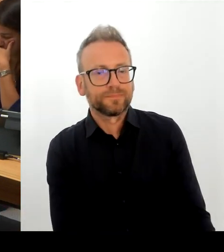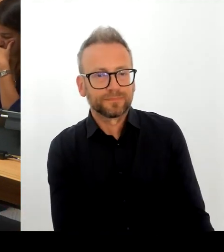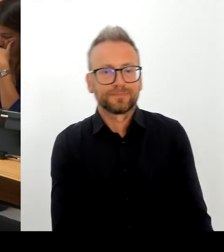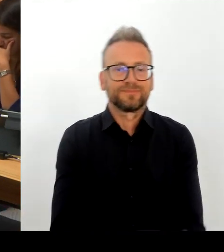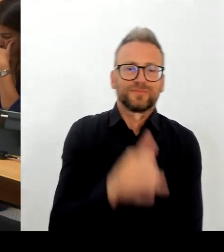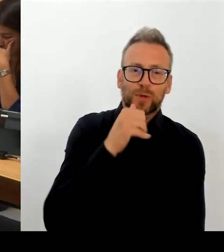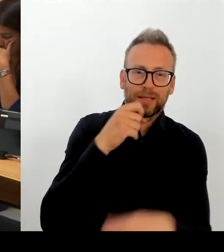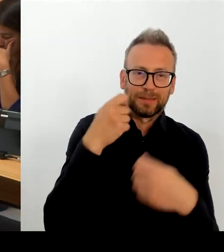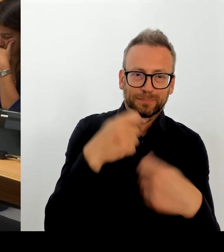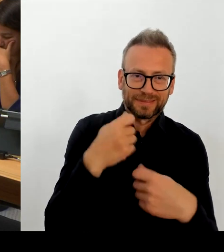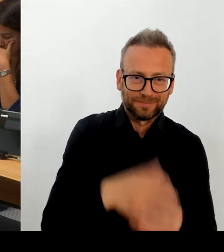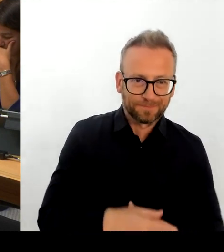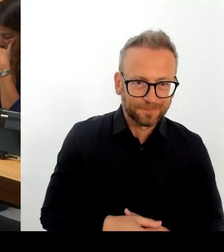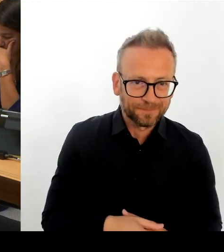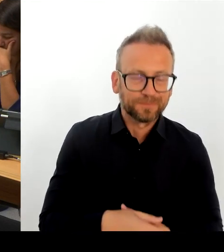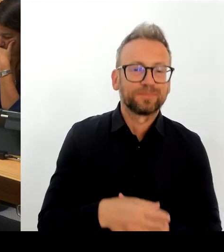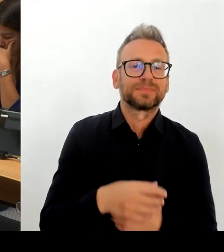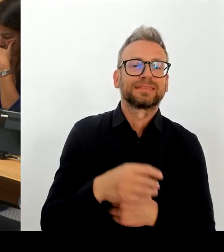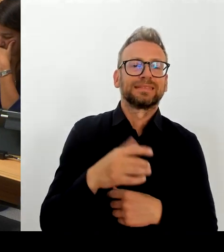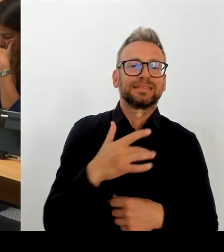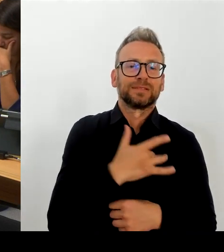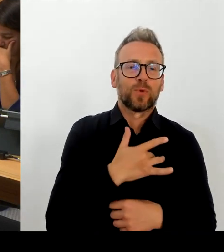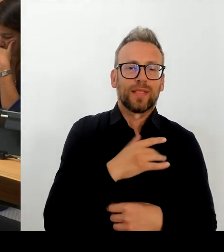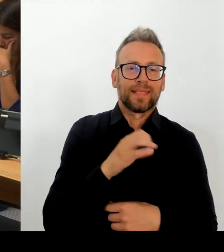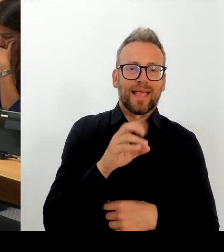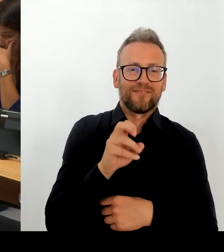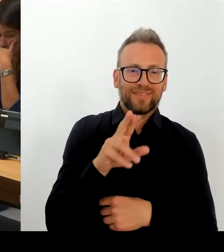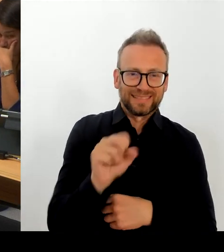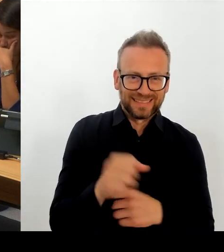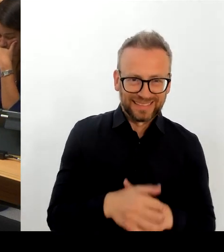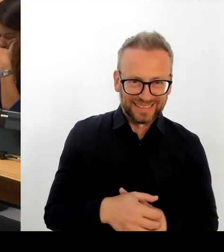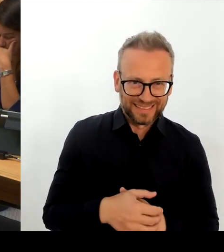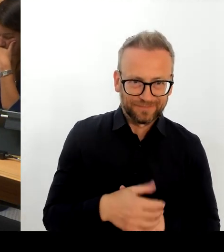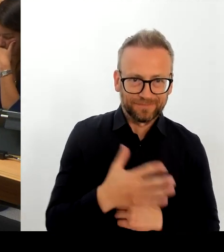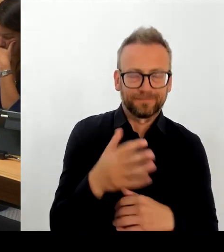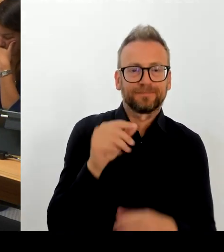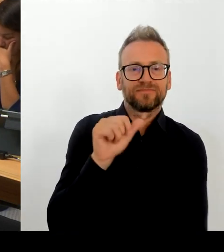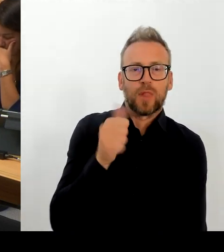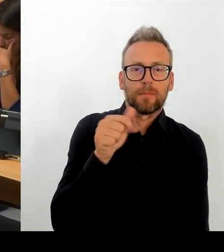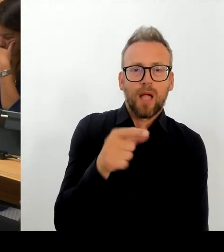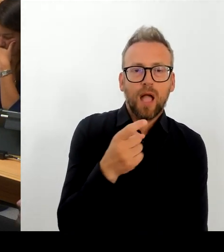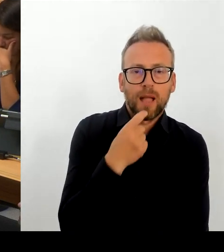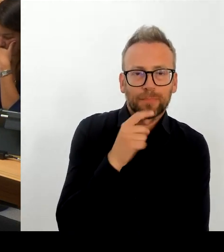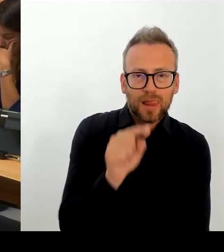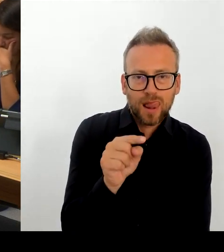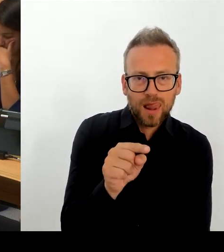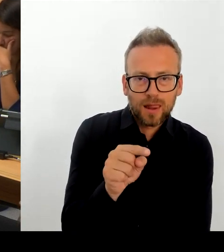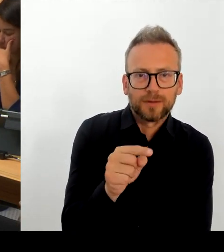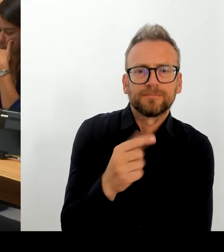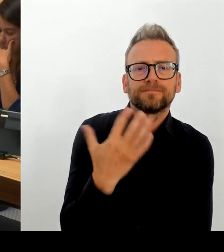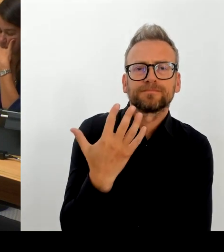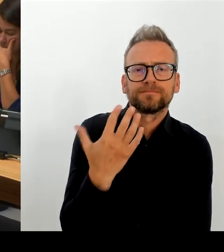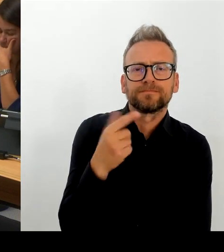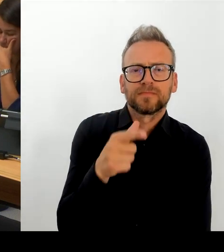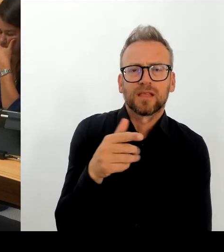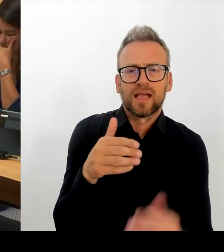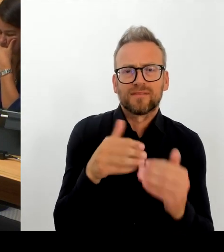Ich bin ja in vielen Gesprächen auch mit Beschäftigten Vertretungen, mit Vertreterinnen und Vertretern der Gewerkschaften, und ich habe bisher niemanden getroffen, der Wert darauf legen würde, dass das